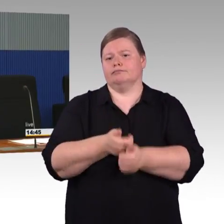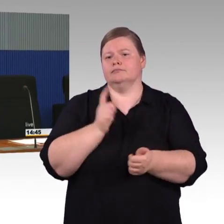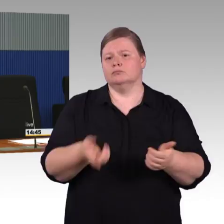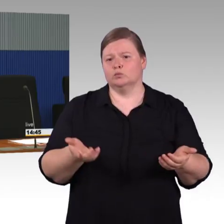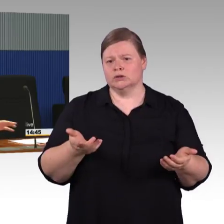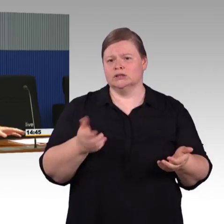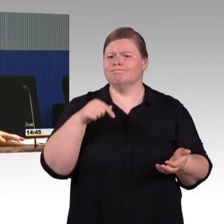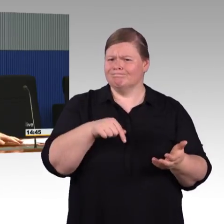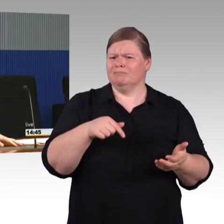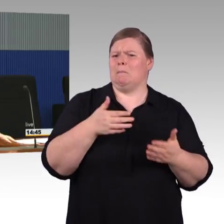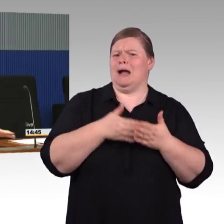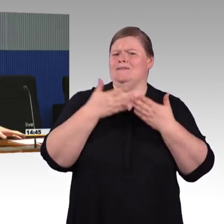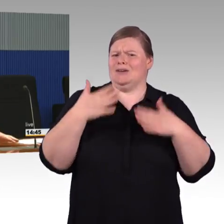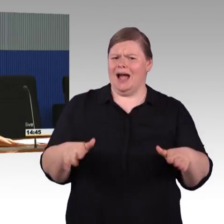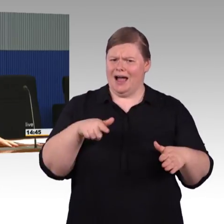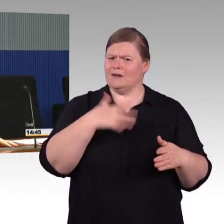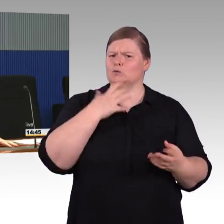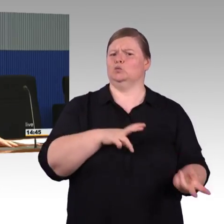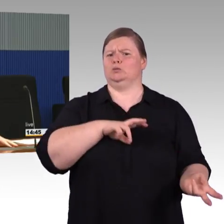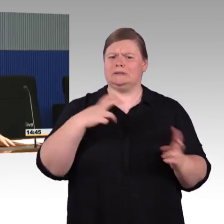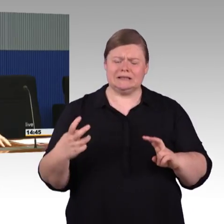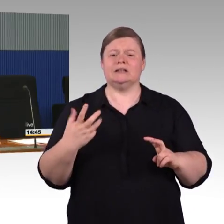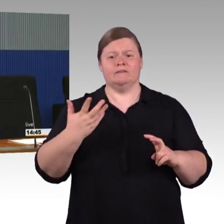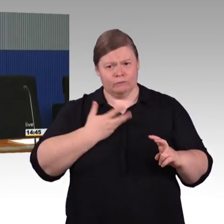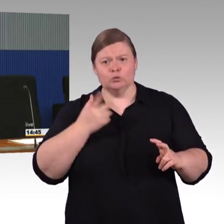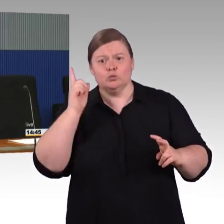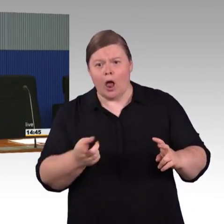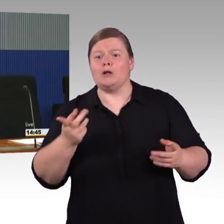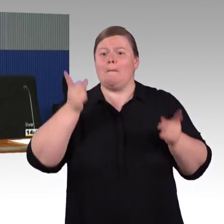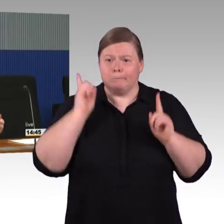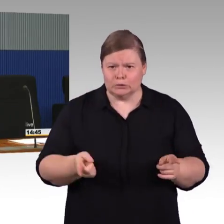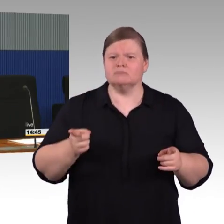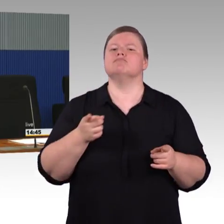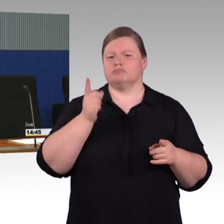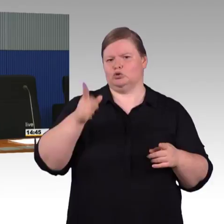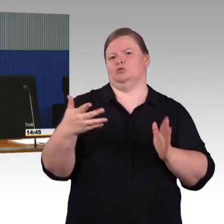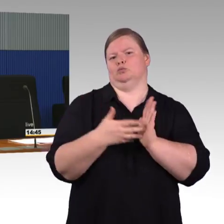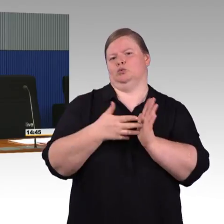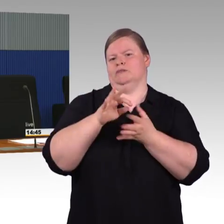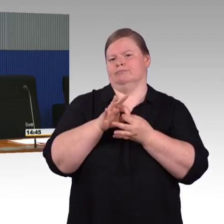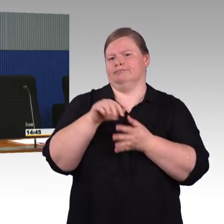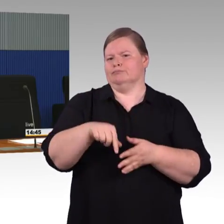dass die vor sehr langer Zeit mal erneuert worden sind. Die nächste Erneuerungswelle im Sinne von technischem Bedarf